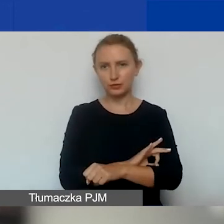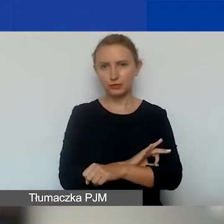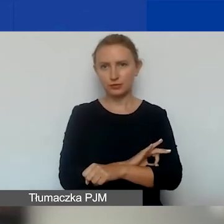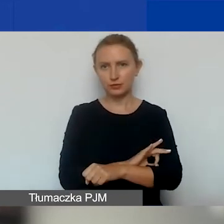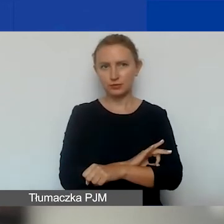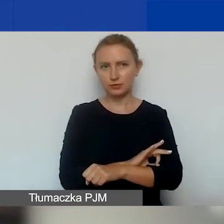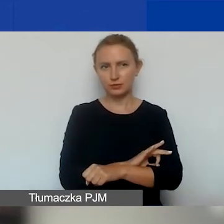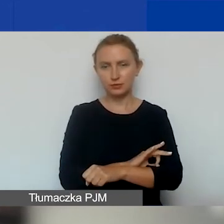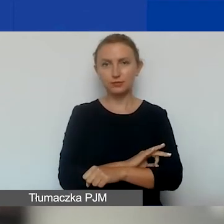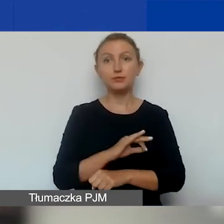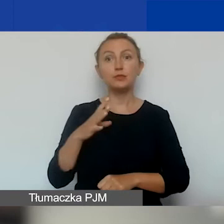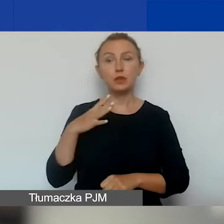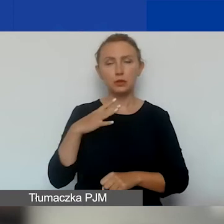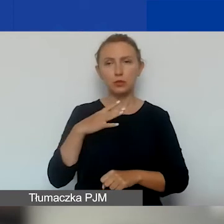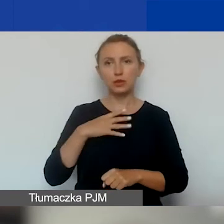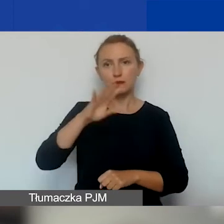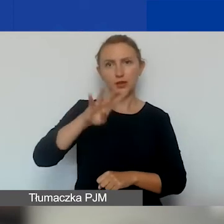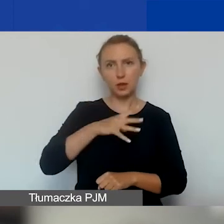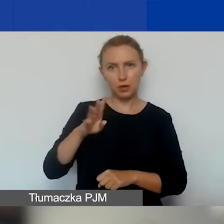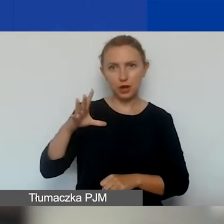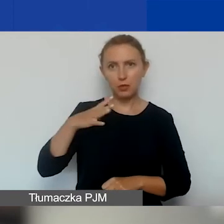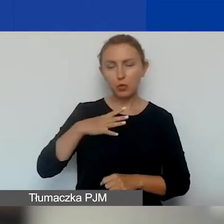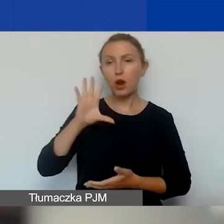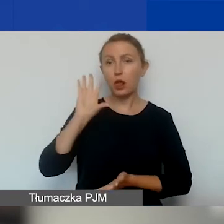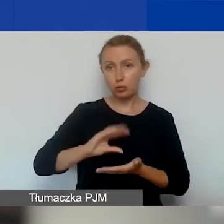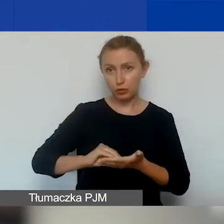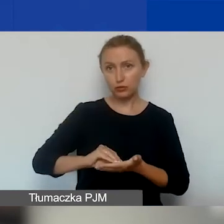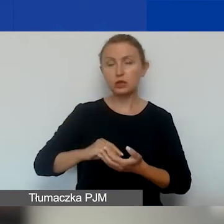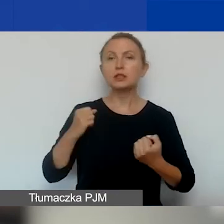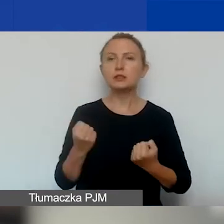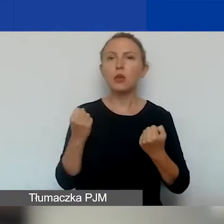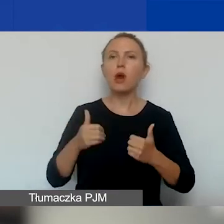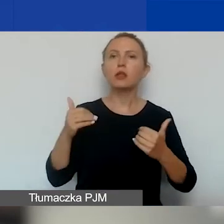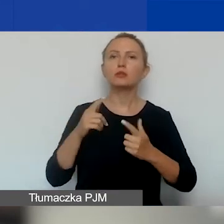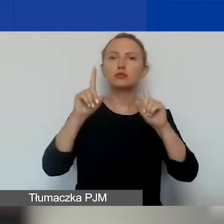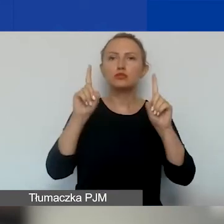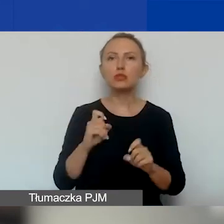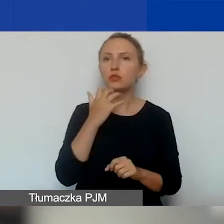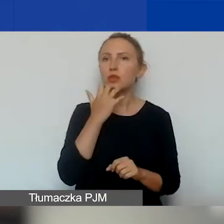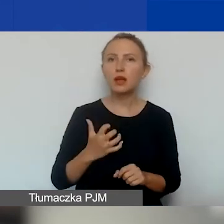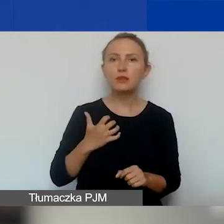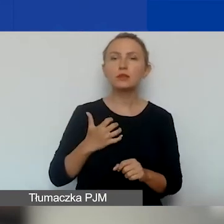Tak jak wynikało z tej tabelki, ale jeszcze powtórzę - działania można rozpocząć najwcześniej w dniu kalendarzowym